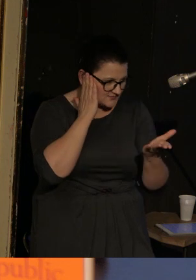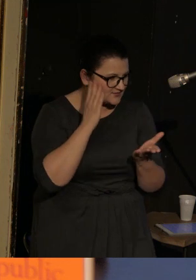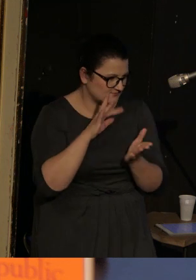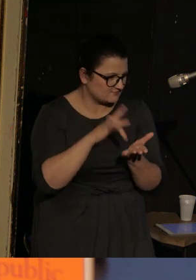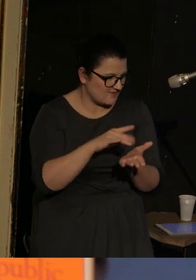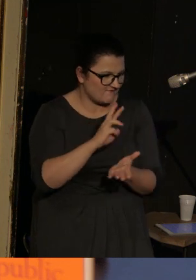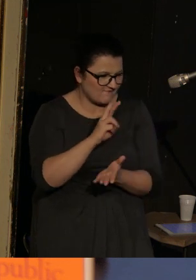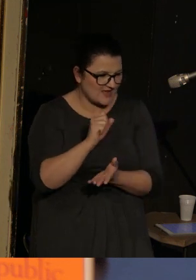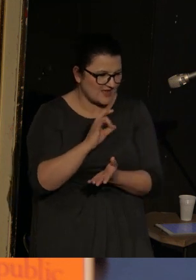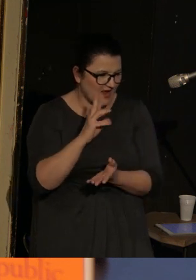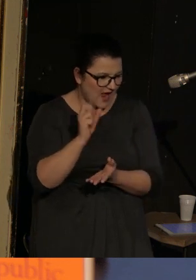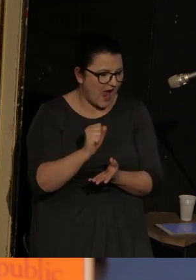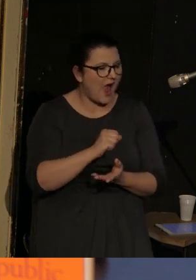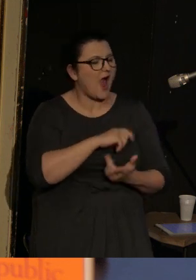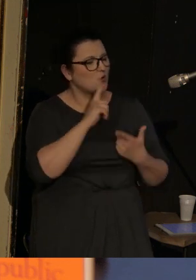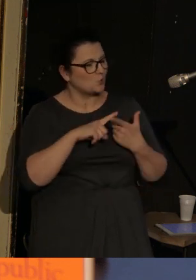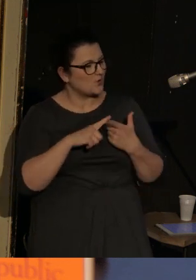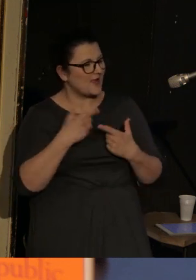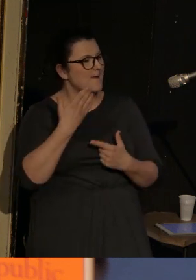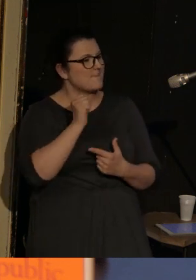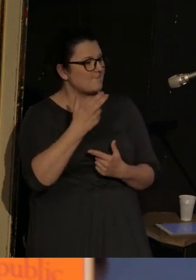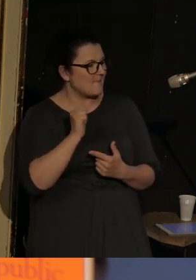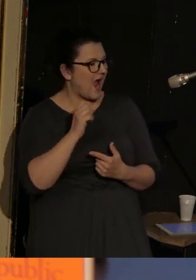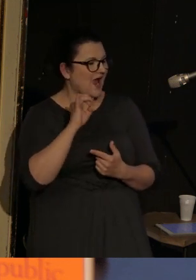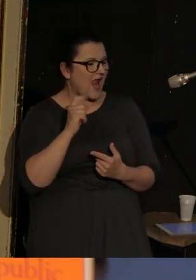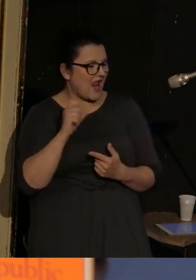a drugi z pozycji Mommy Galii Armolinskiej